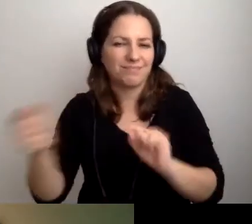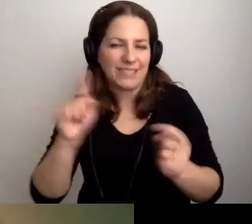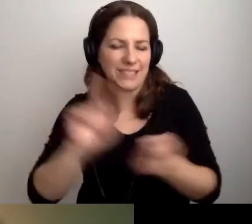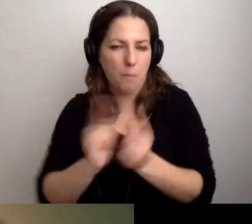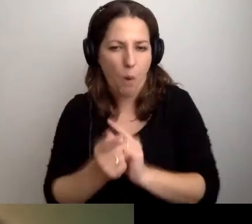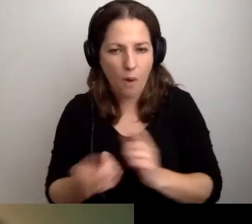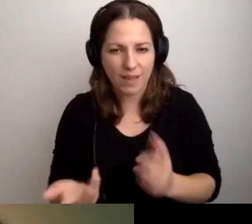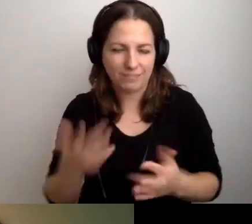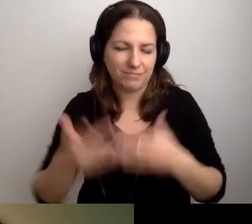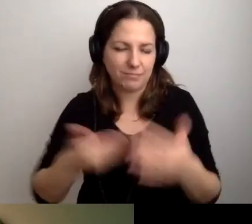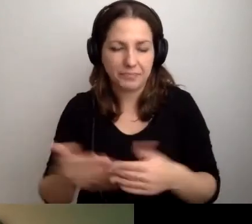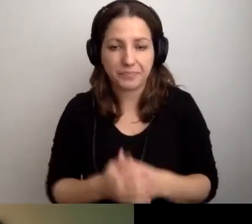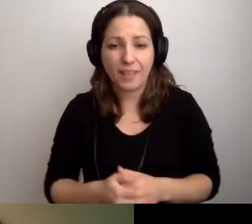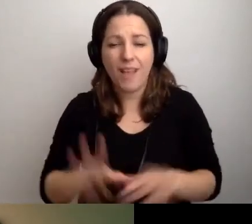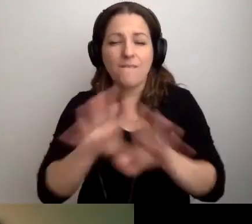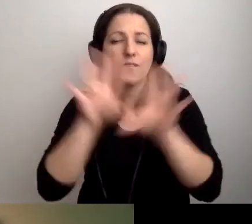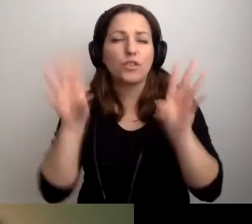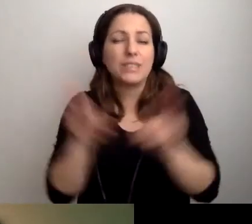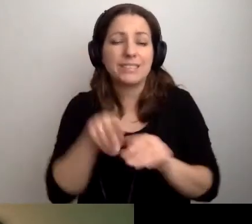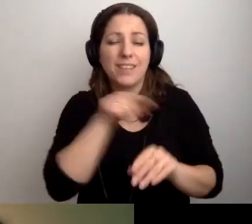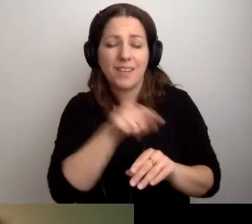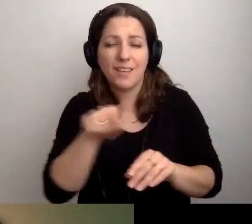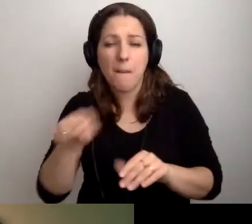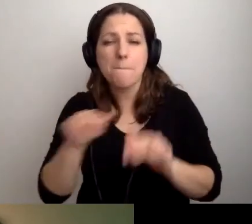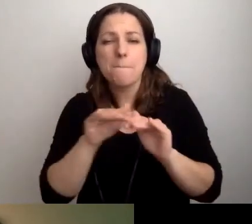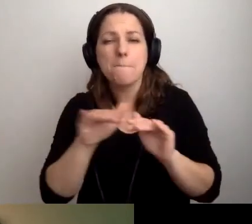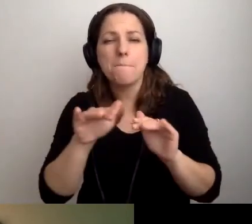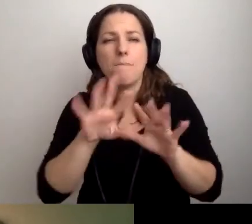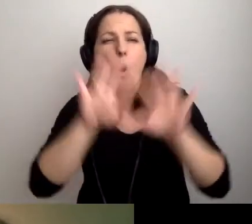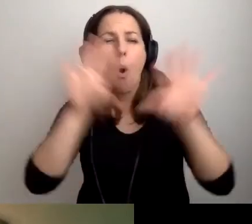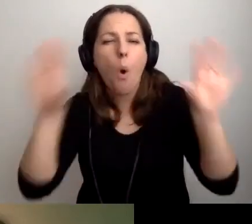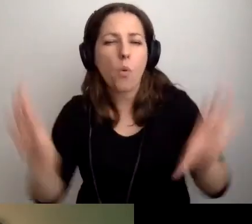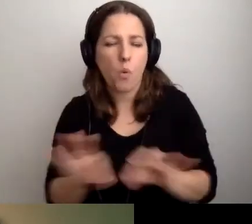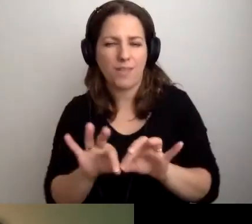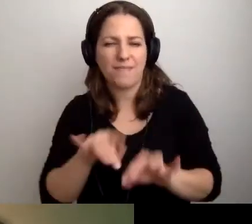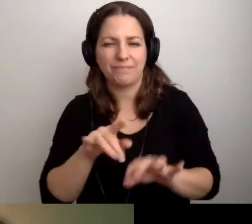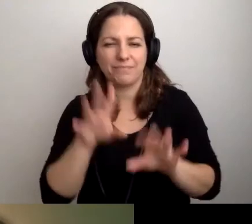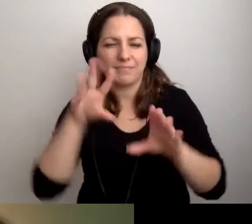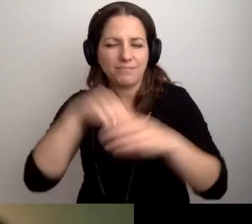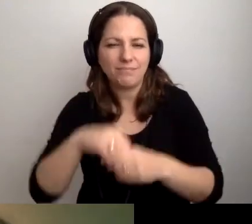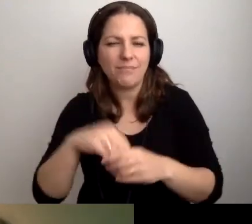To wszystko na poziomie ogólnym zostanie zawarte w audiowstępie.